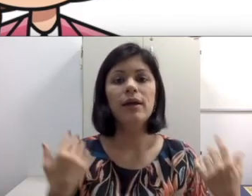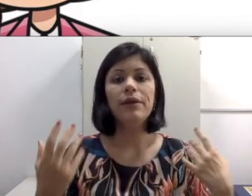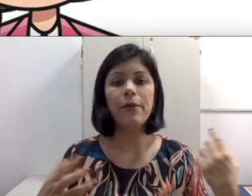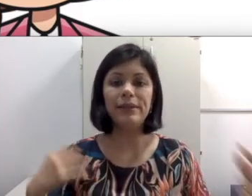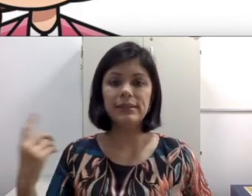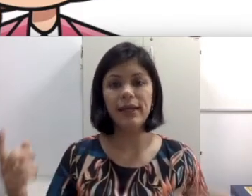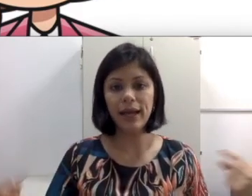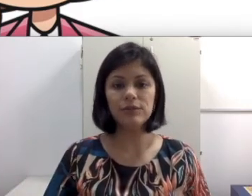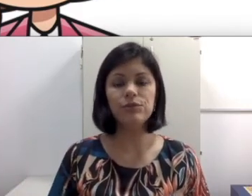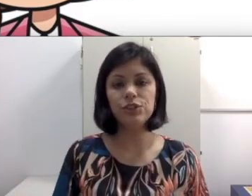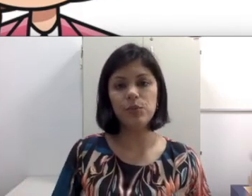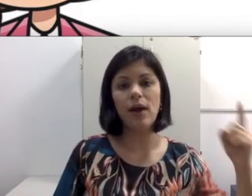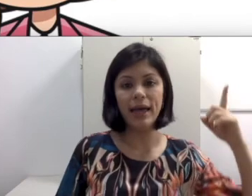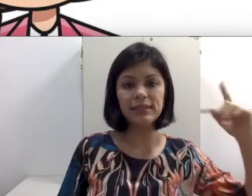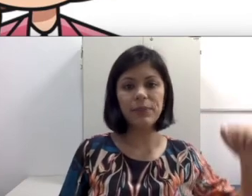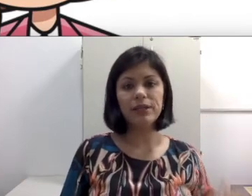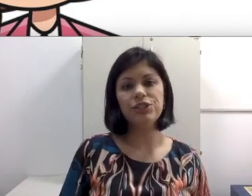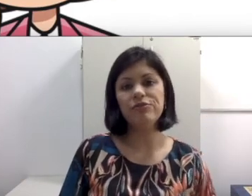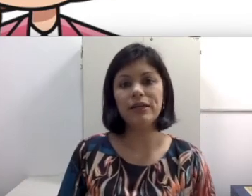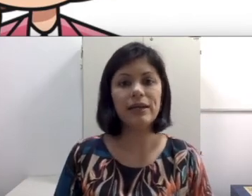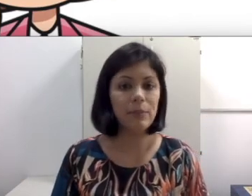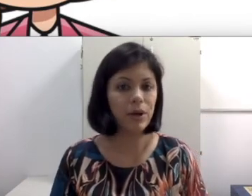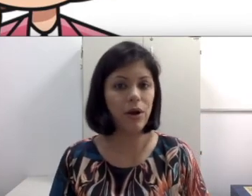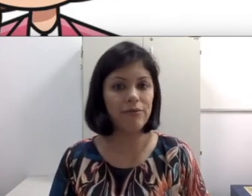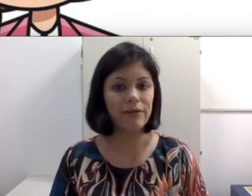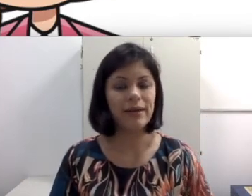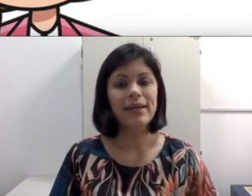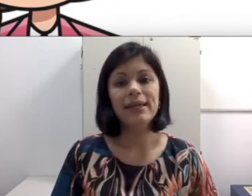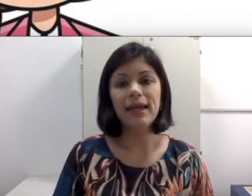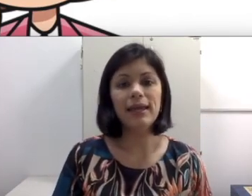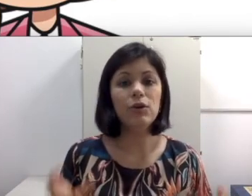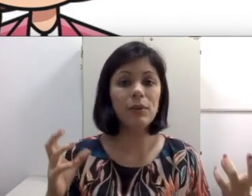sala escura e começa a dar recado do tipo “essa parte vai cair na prova” e como